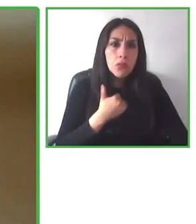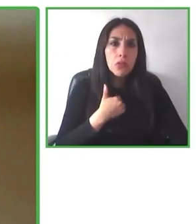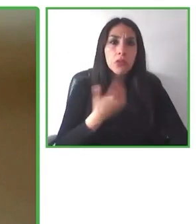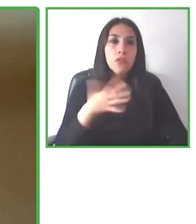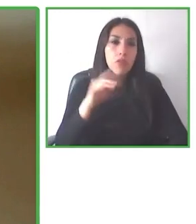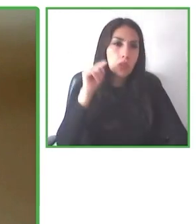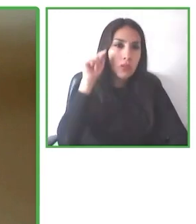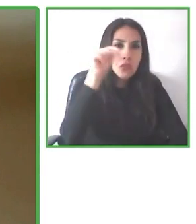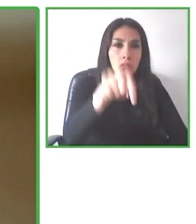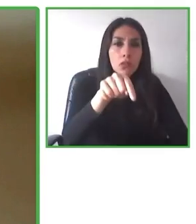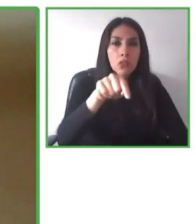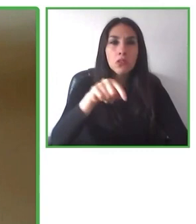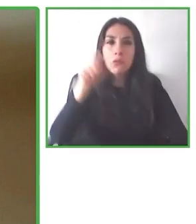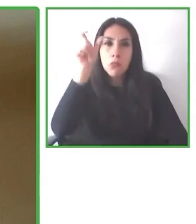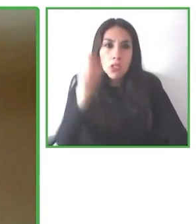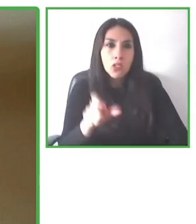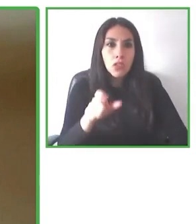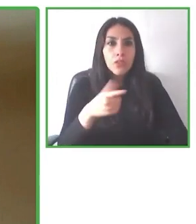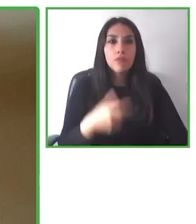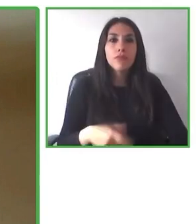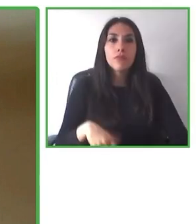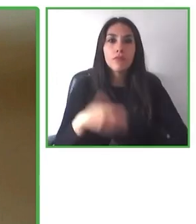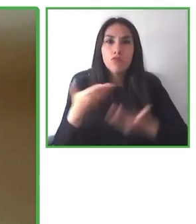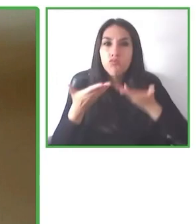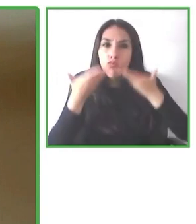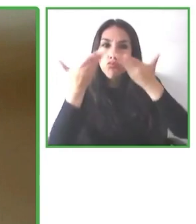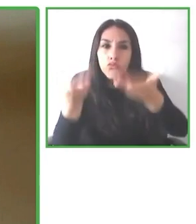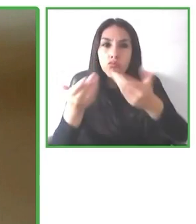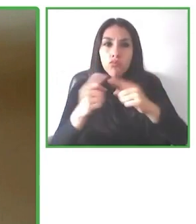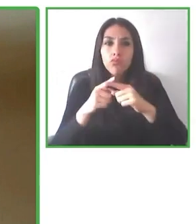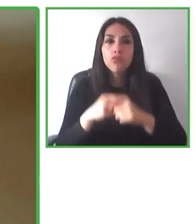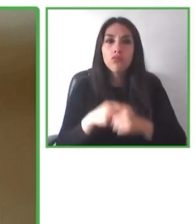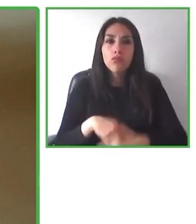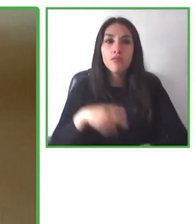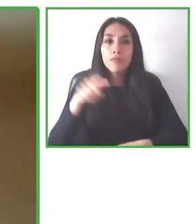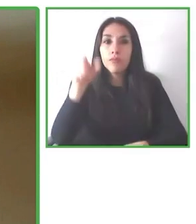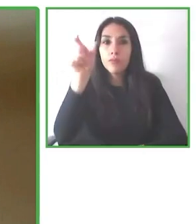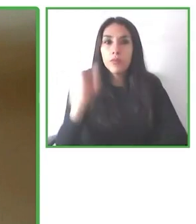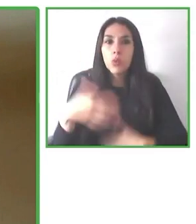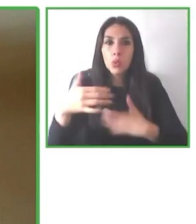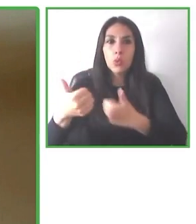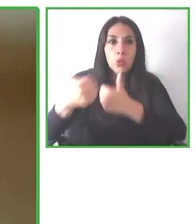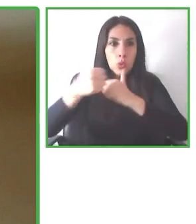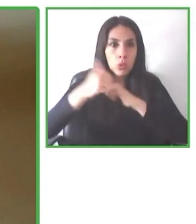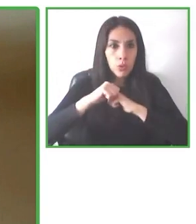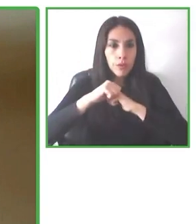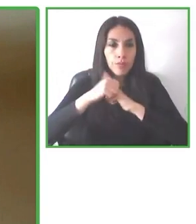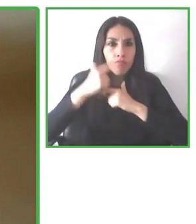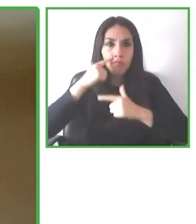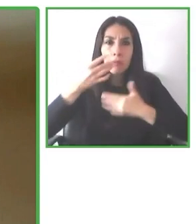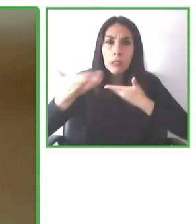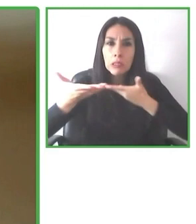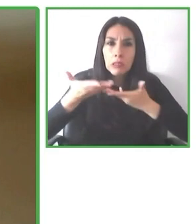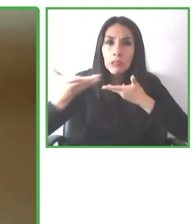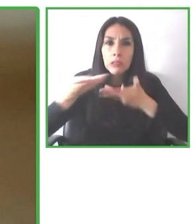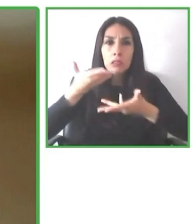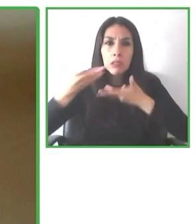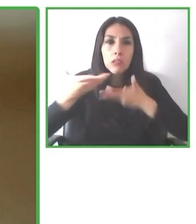completamente distintas y además no hay empresas ni soluciones que te garanticen esta información de accesibilidad.